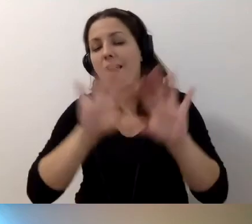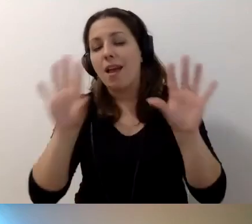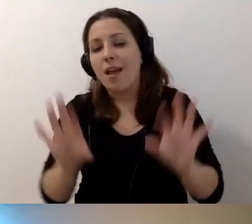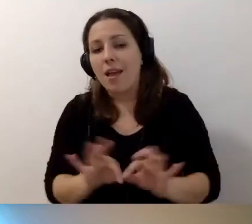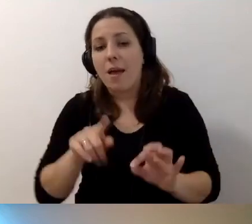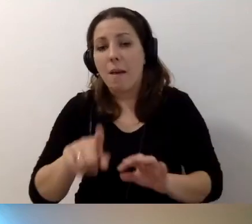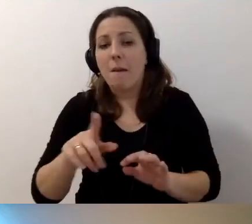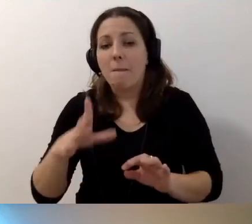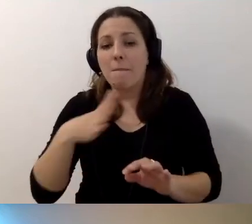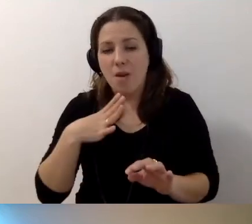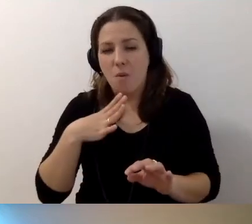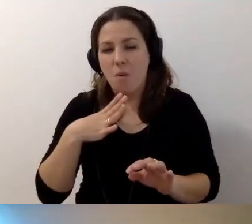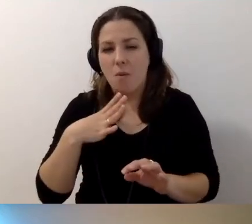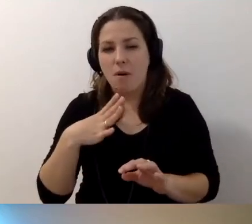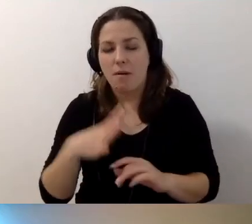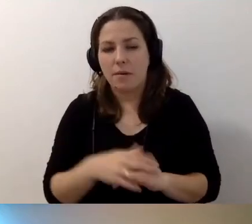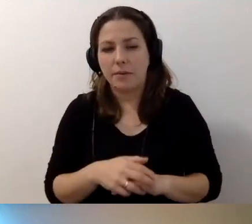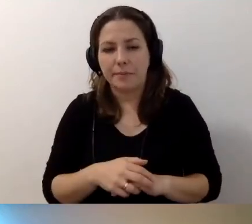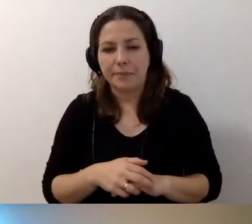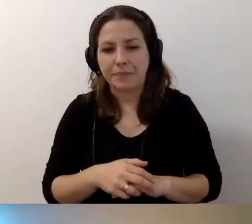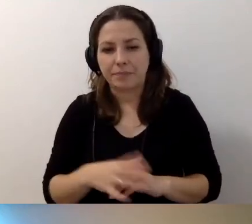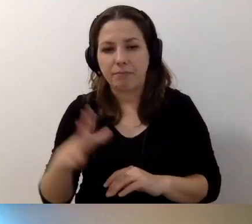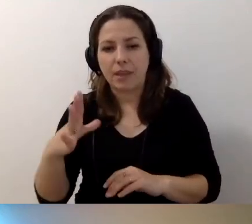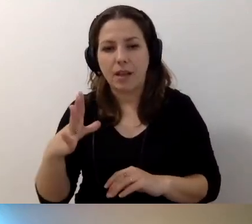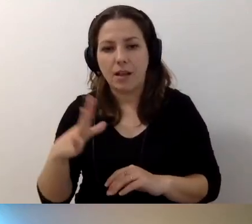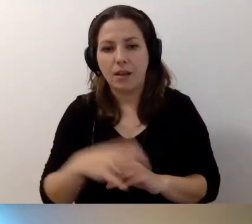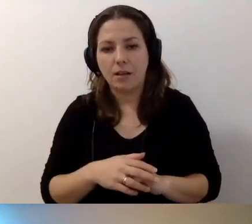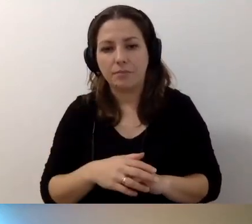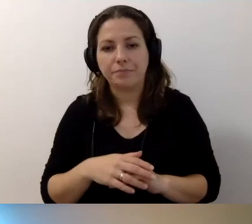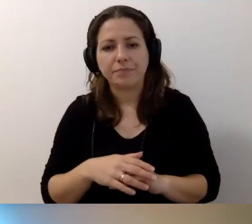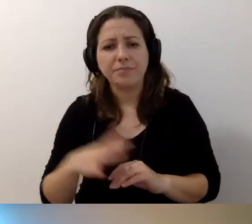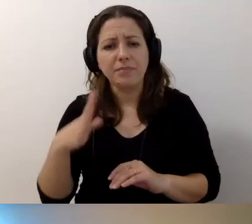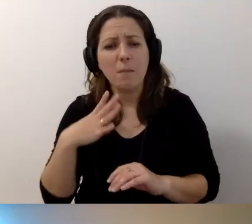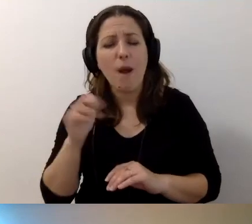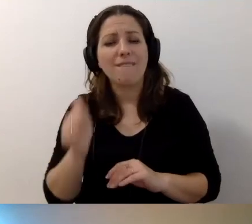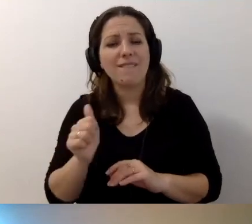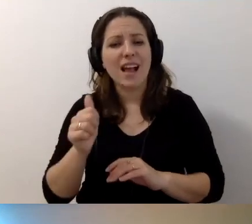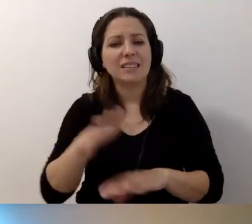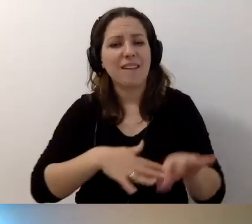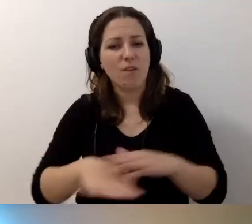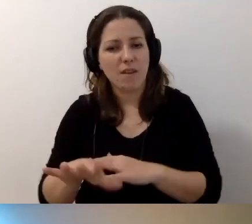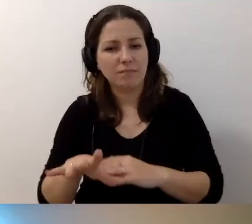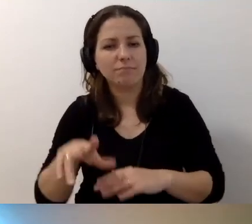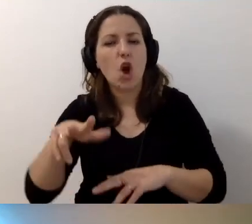Pojawiła się kwalifikacja zawodowa związana z koordynatorem dostępności.